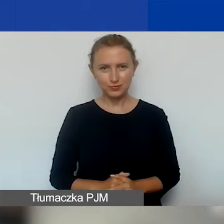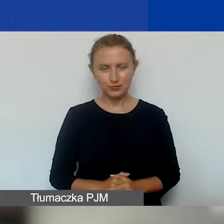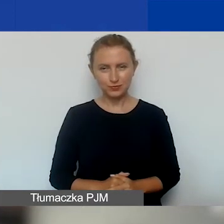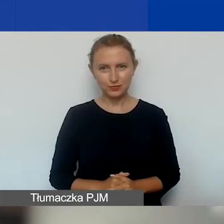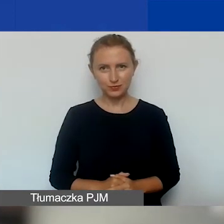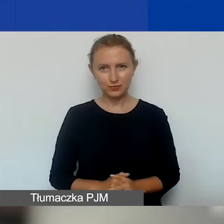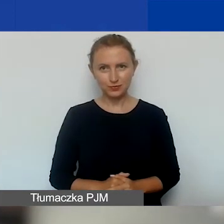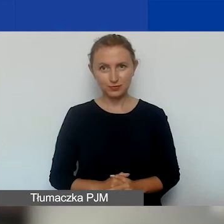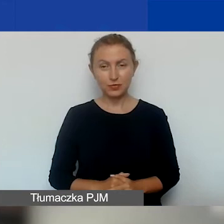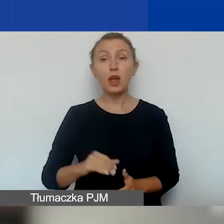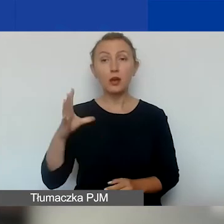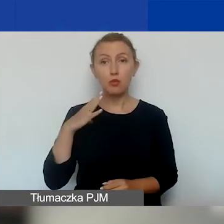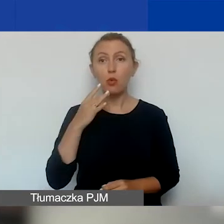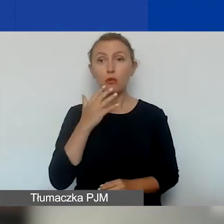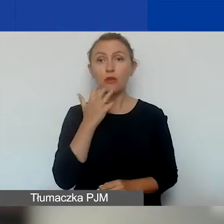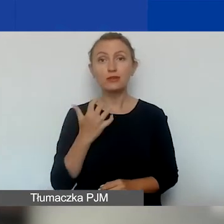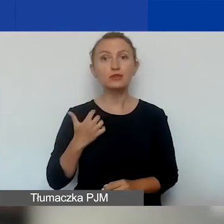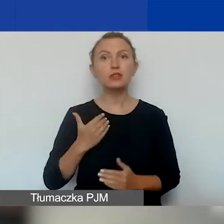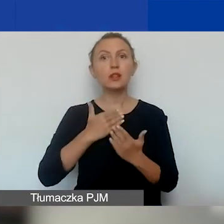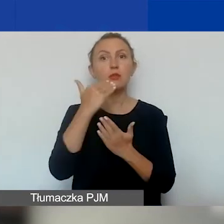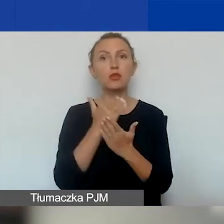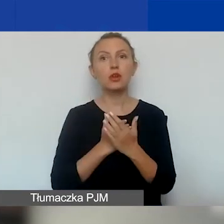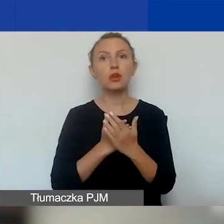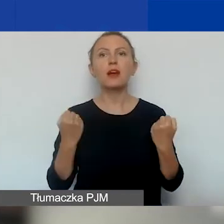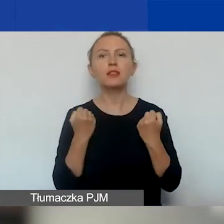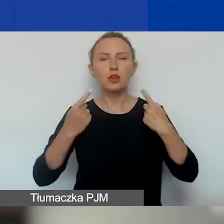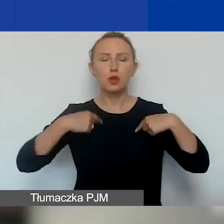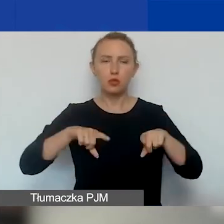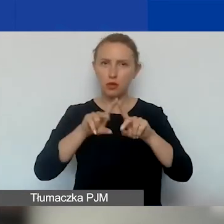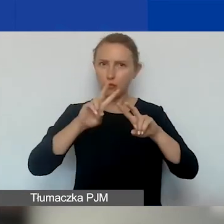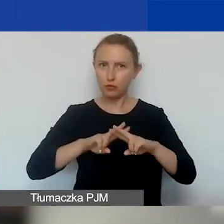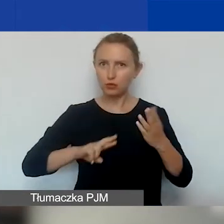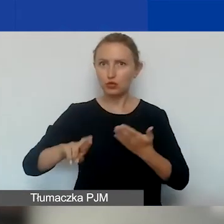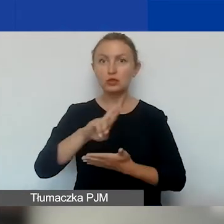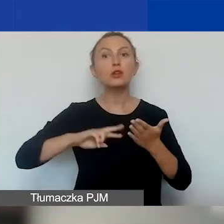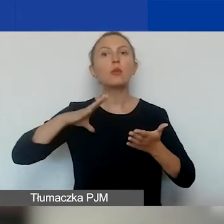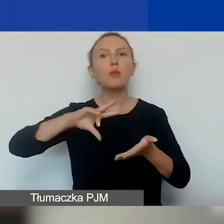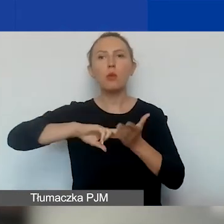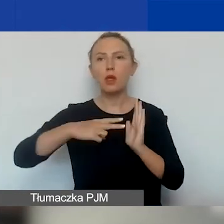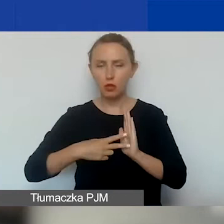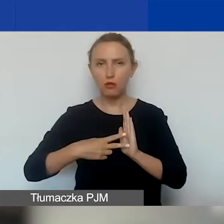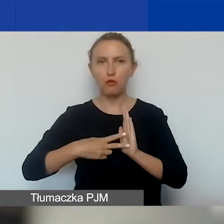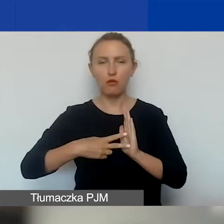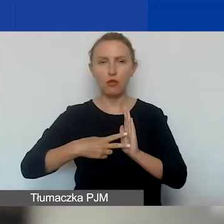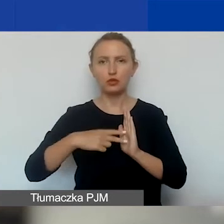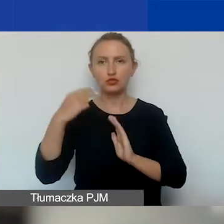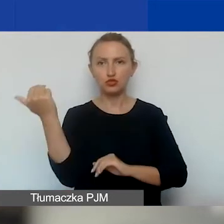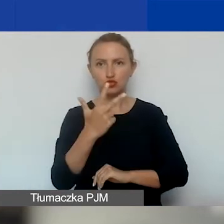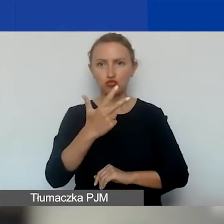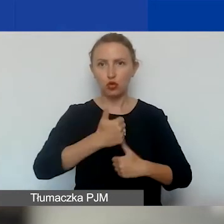Tak jak już było wspomniane, w ramach programu Aktywni Obywatele Fundusz Regionalny zaplanowaliśmy trzy konkursy.